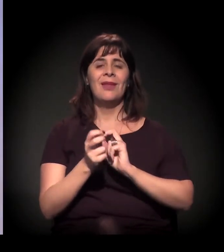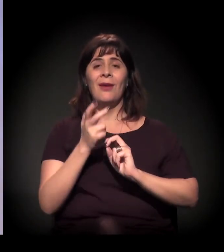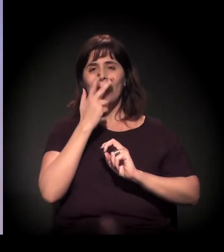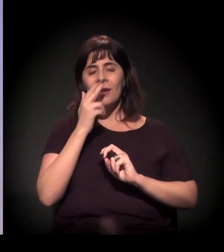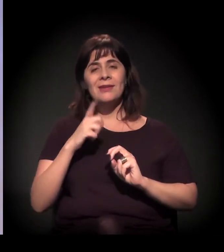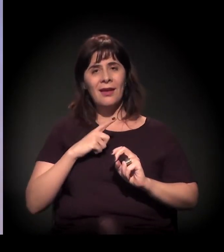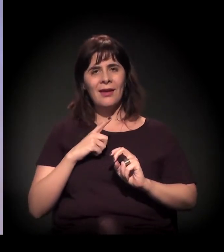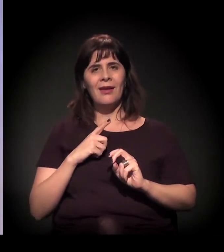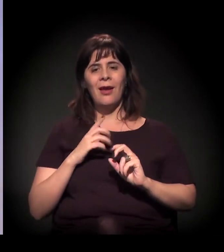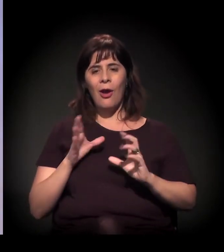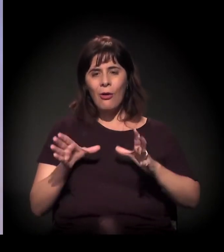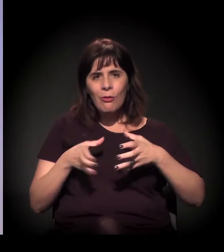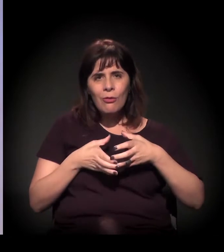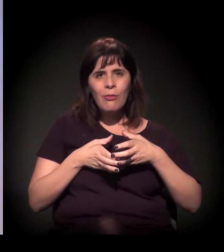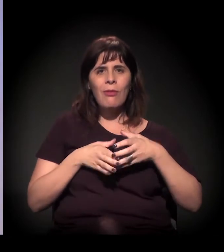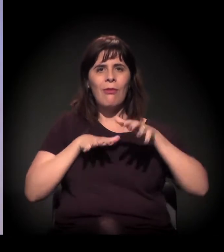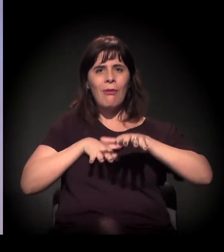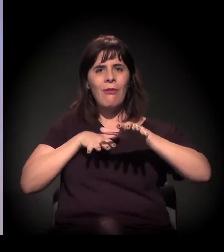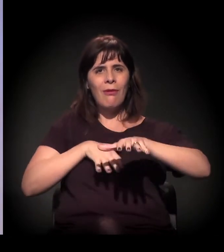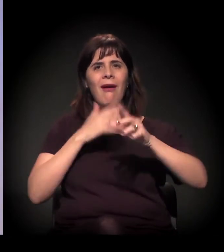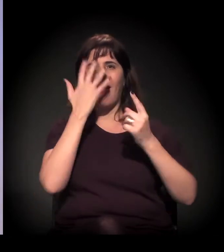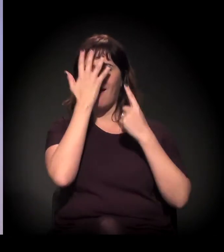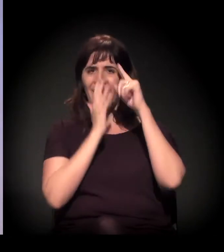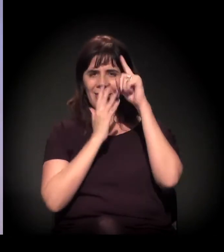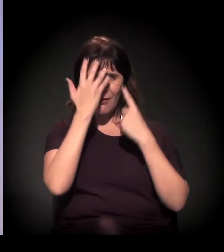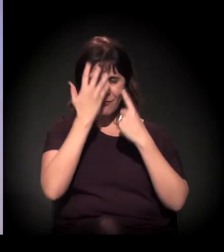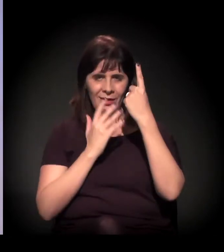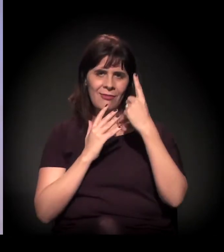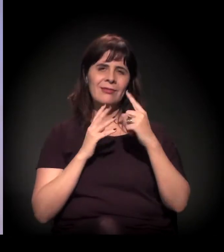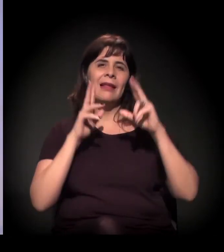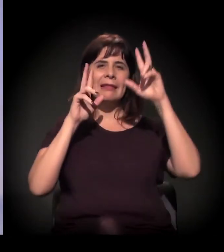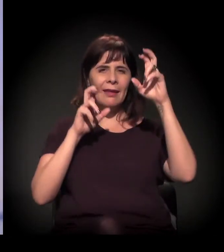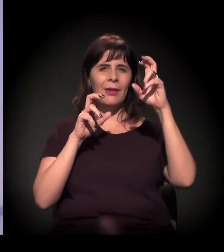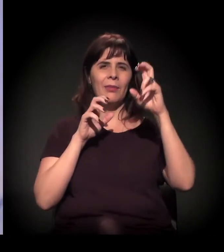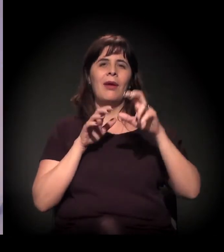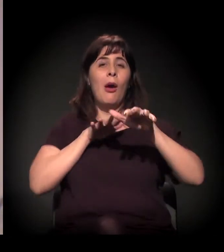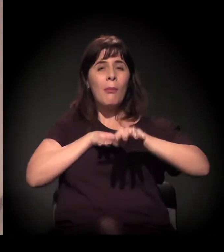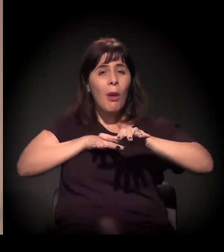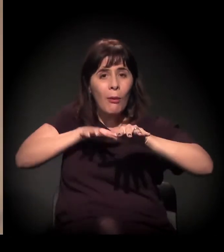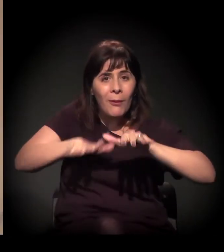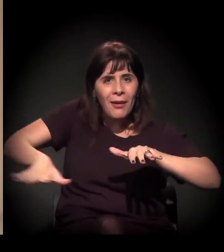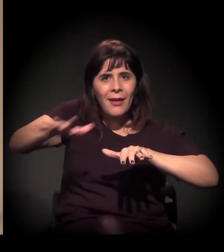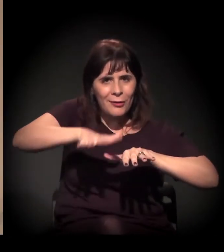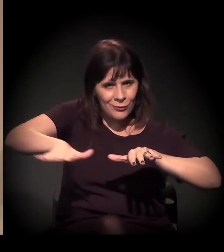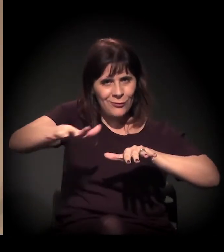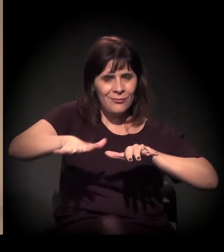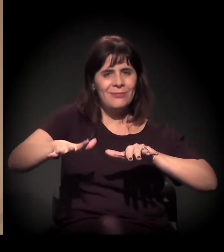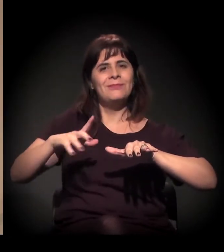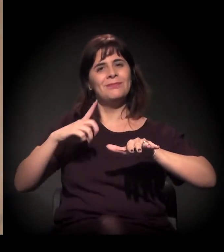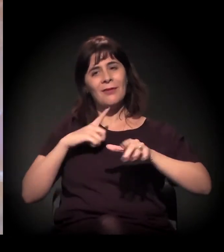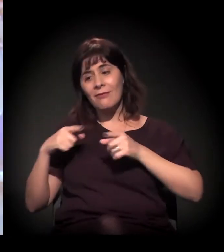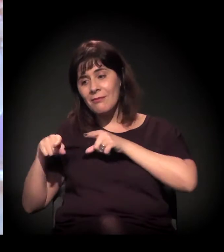que é um bloco de Carnaval feito em parceria com os funcionários,